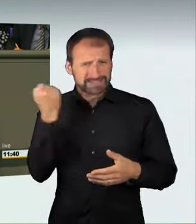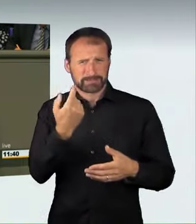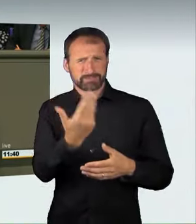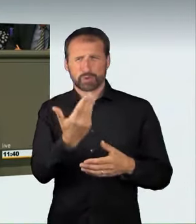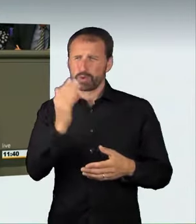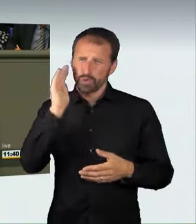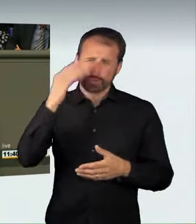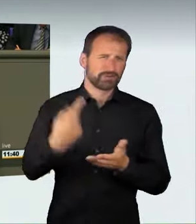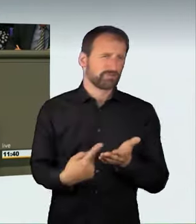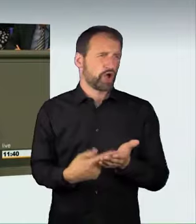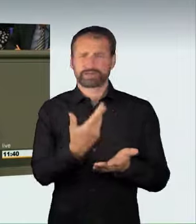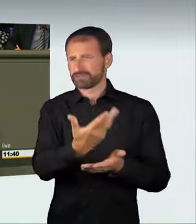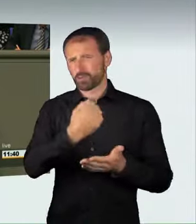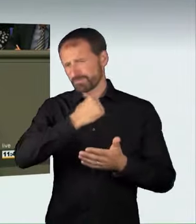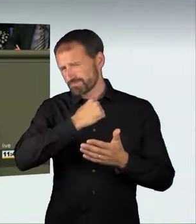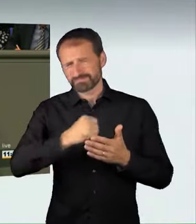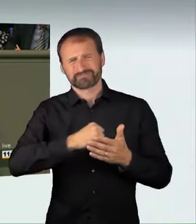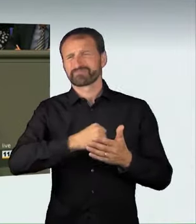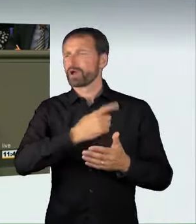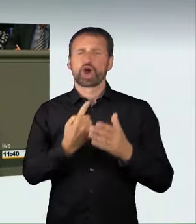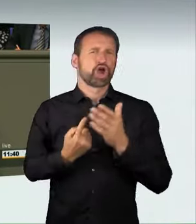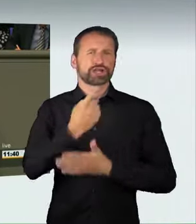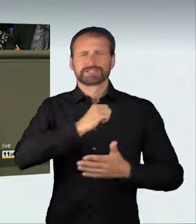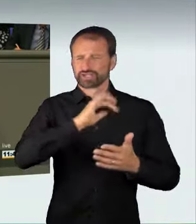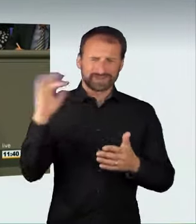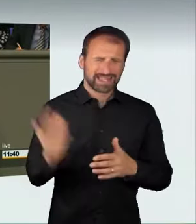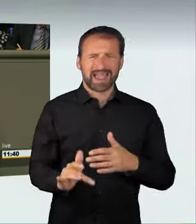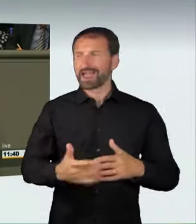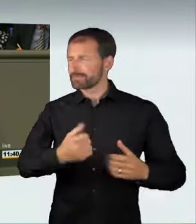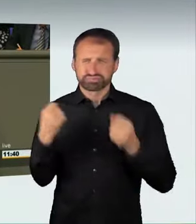um die höchste Geschwindigkeit einzutreten und sich zu messen.